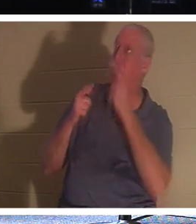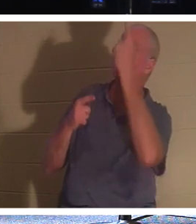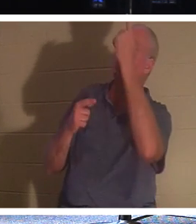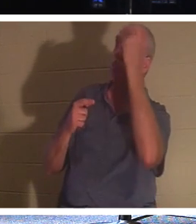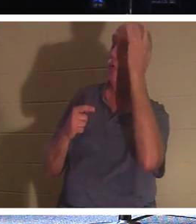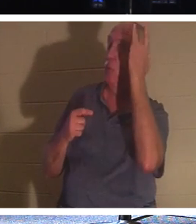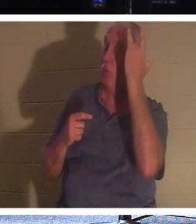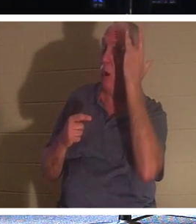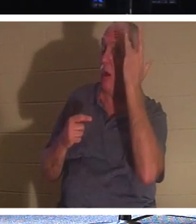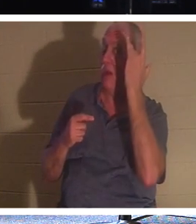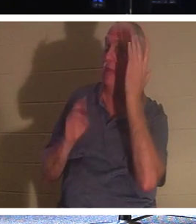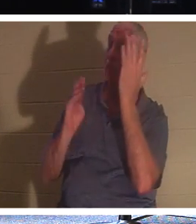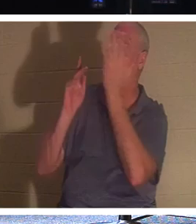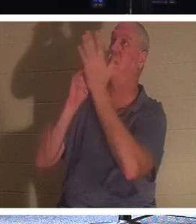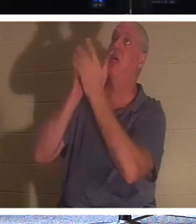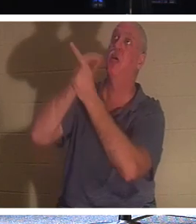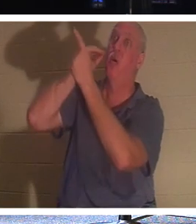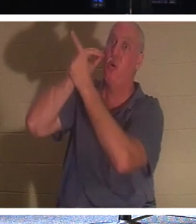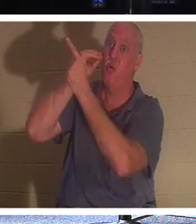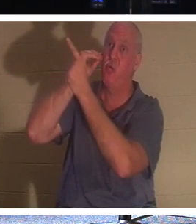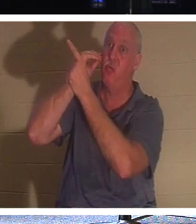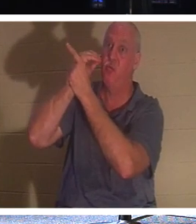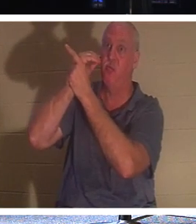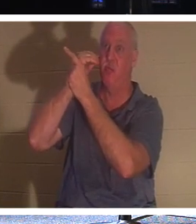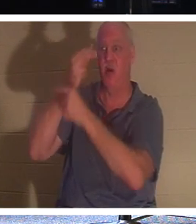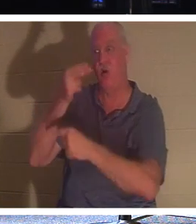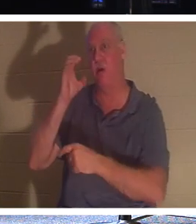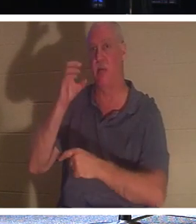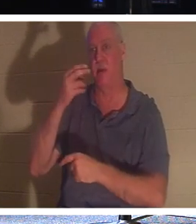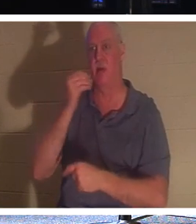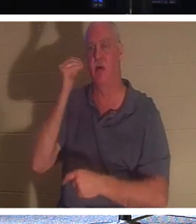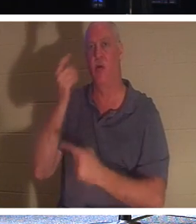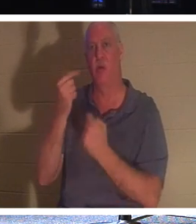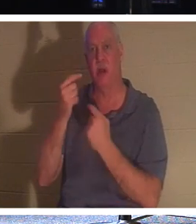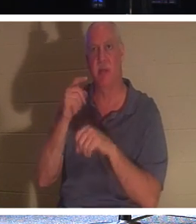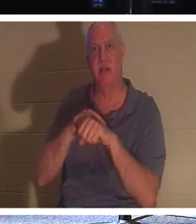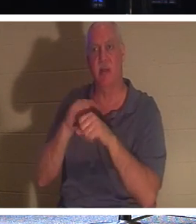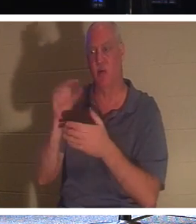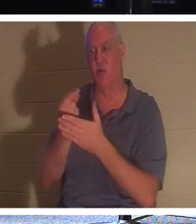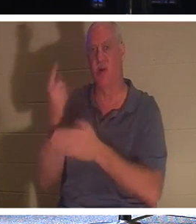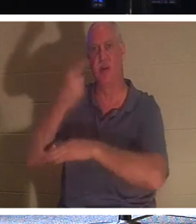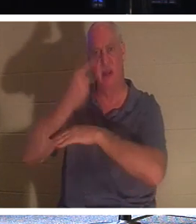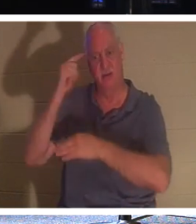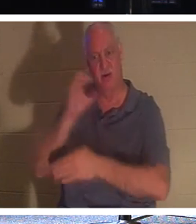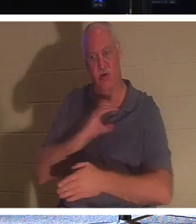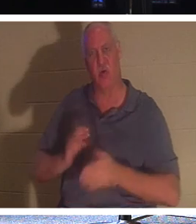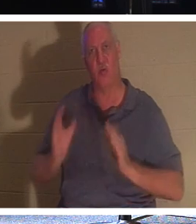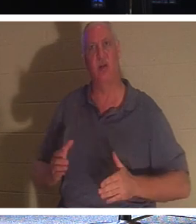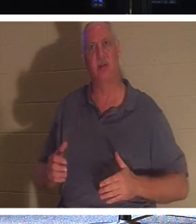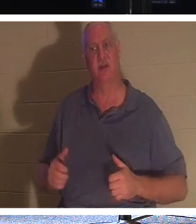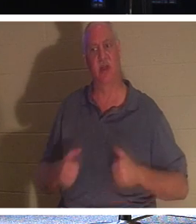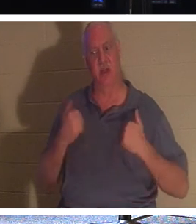rentrer à la maison. C'est l'heure des Retrouvailles ! C'est le "jour de la remise des diplômes" pour le chrétien que la vie quitte ce monde.